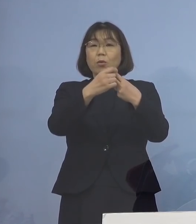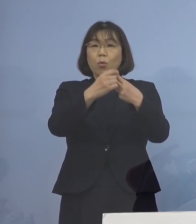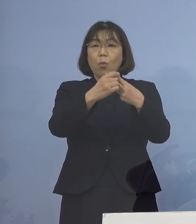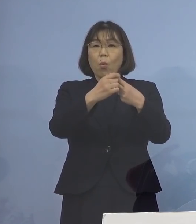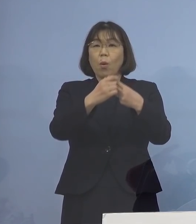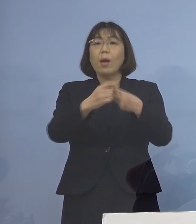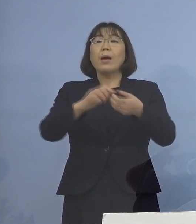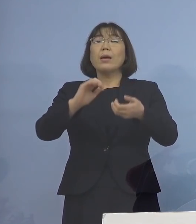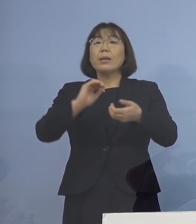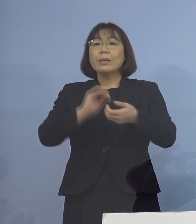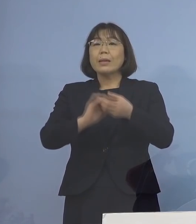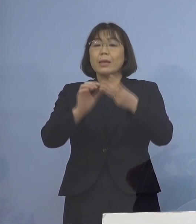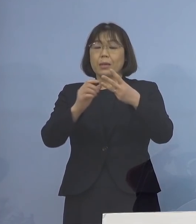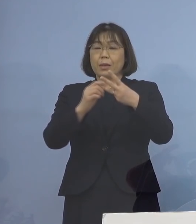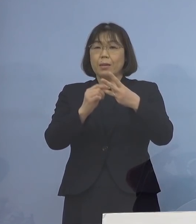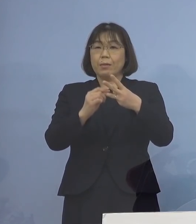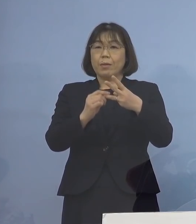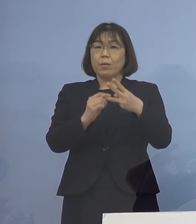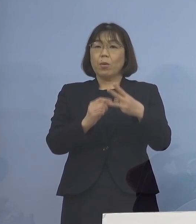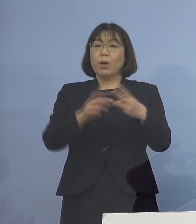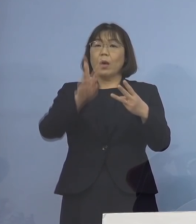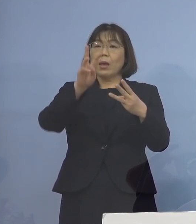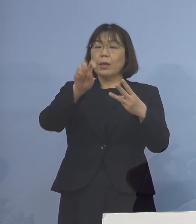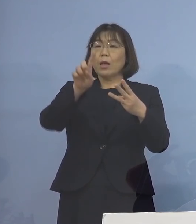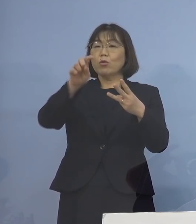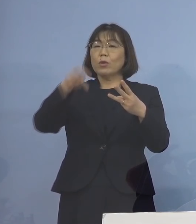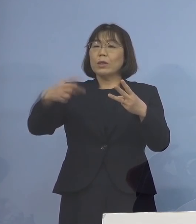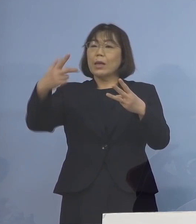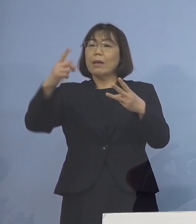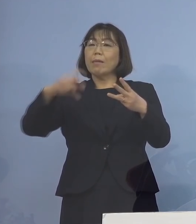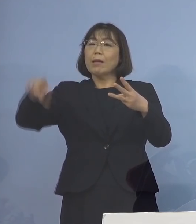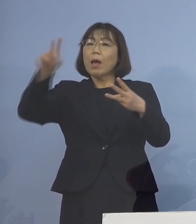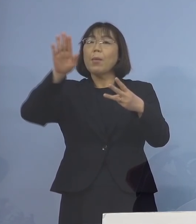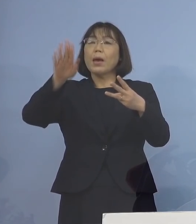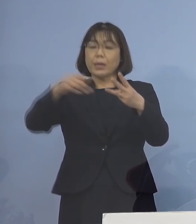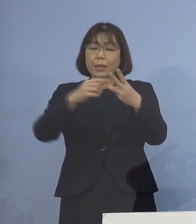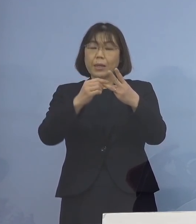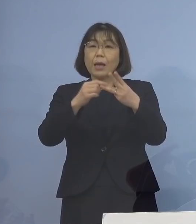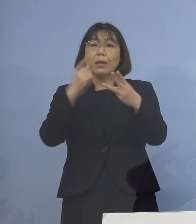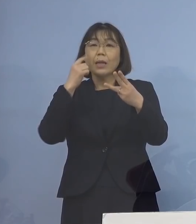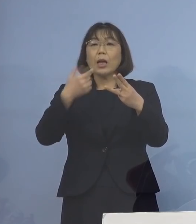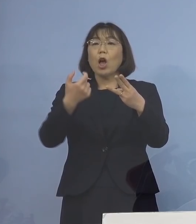是非、31.7倍ダントツに高い 3度目モデルナを